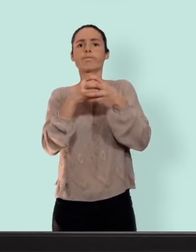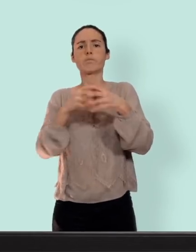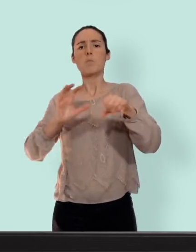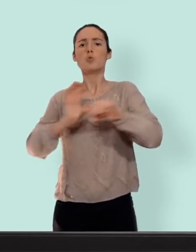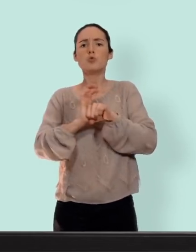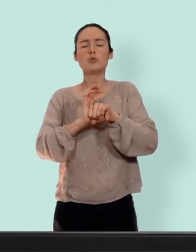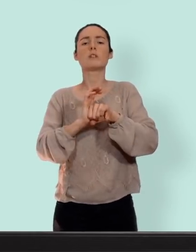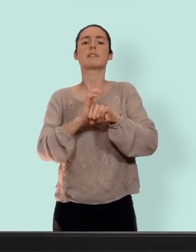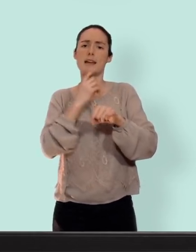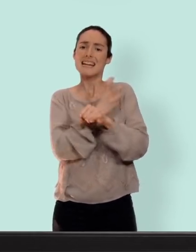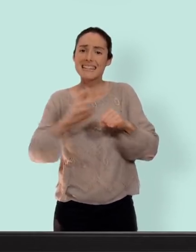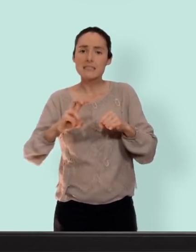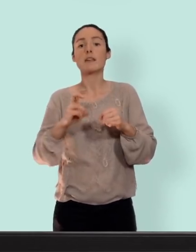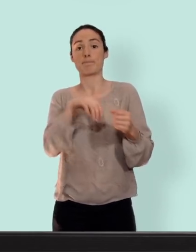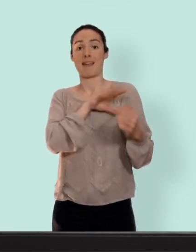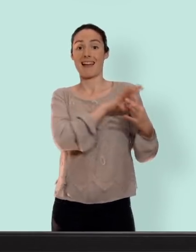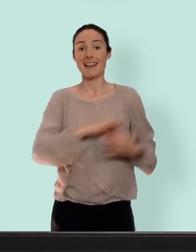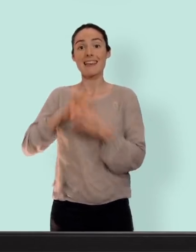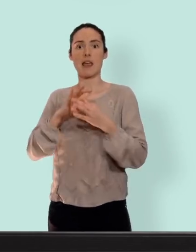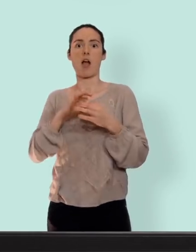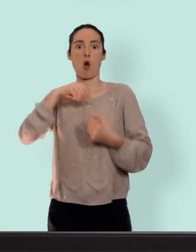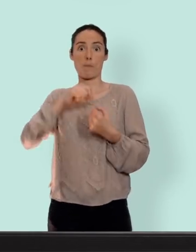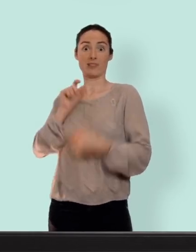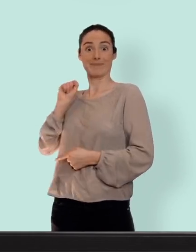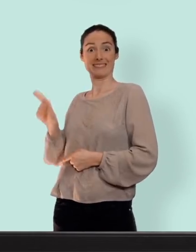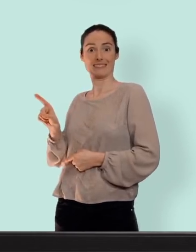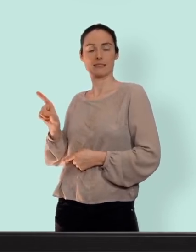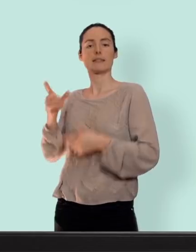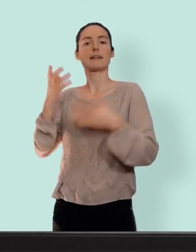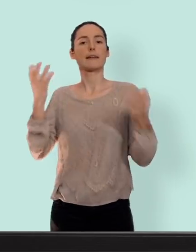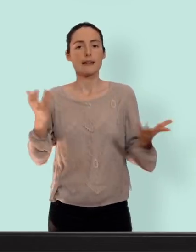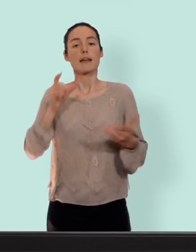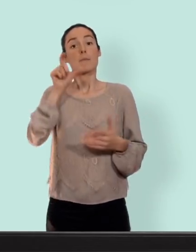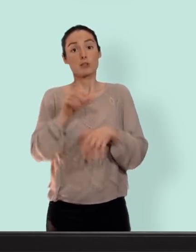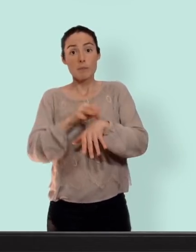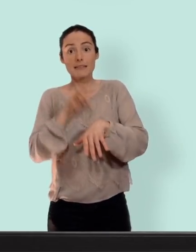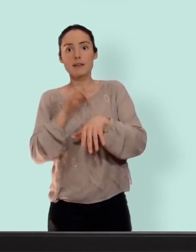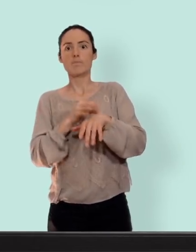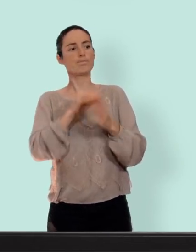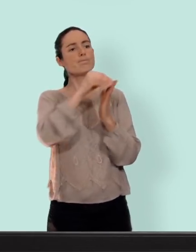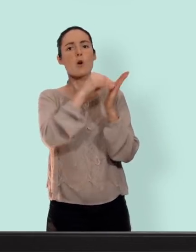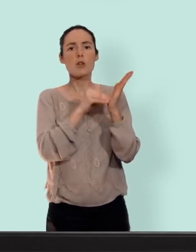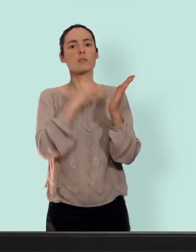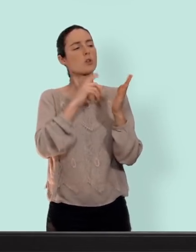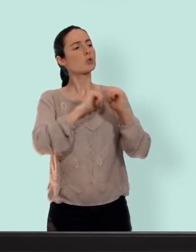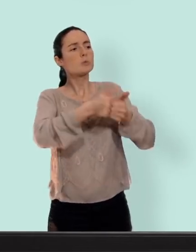par la présence des oestrogènes le médecins qui ont prescrit une contraception va prendre en compte vos antécédents personnels familiaux